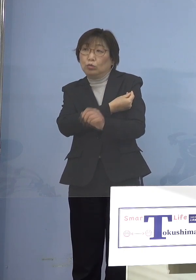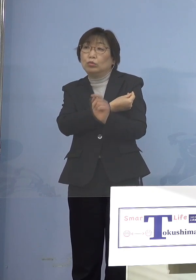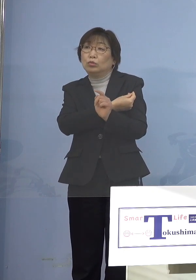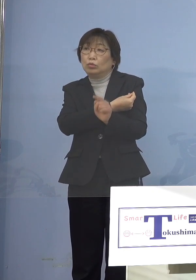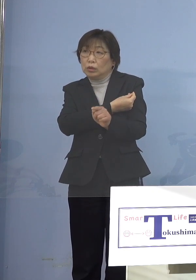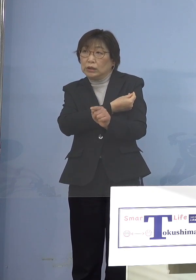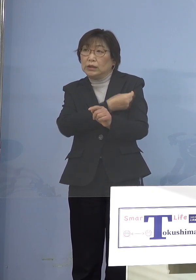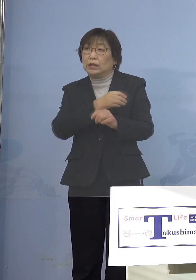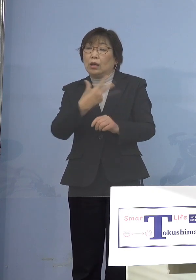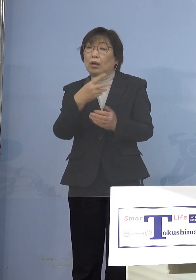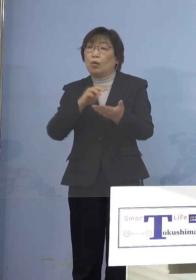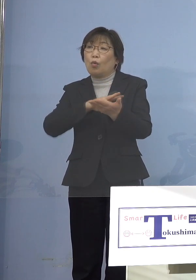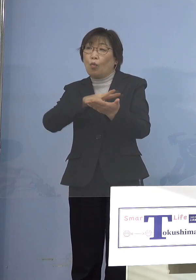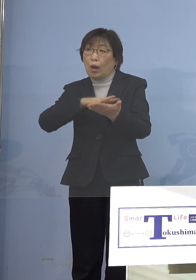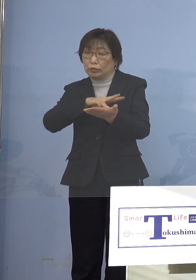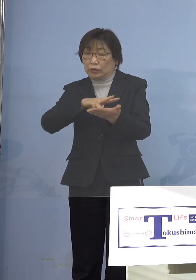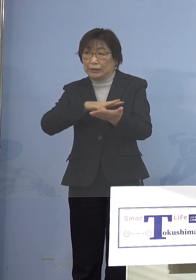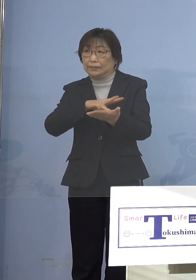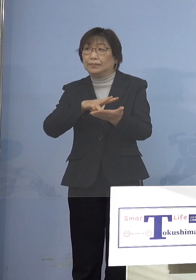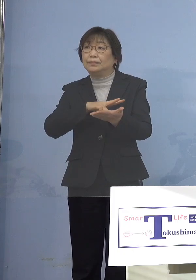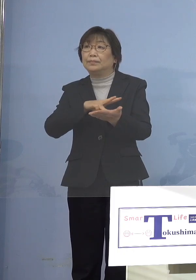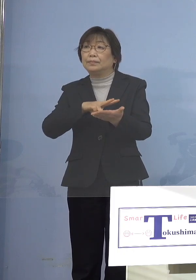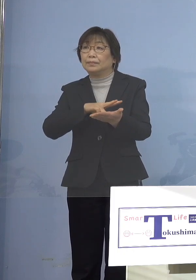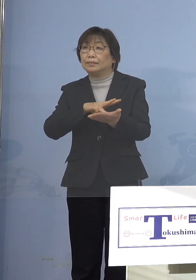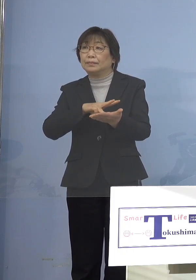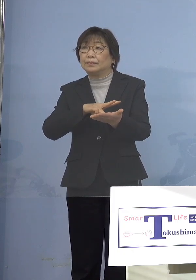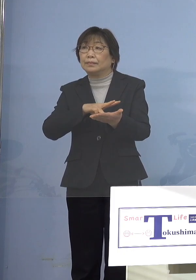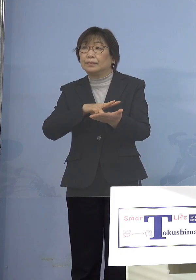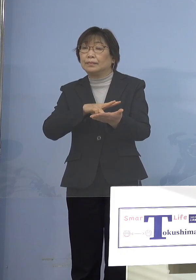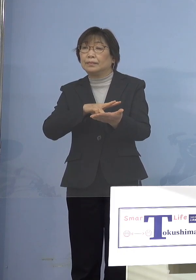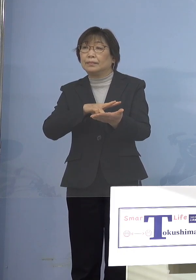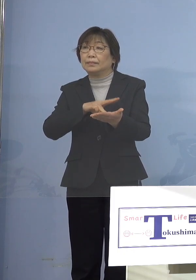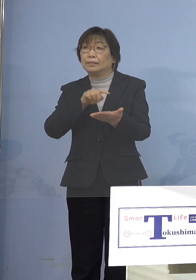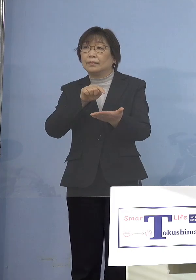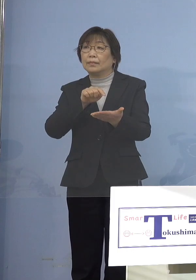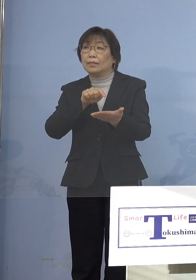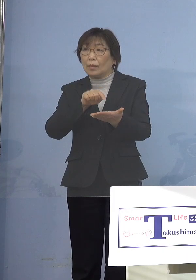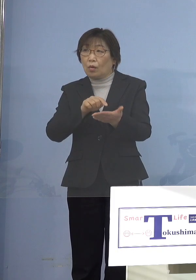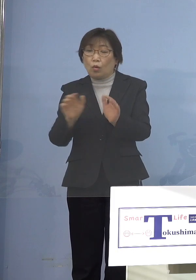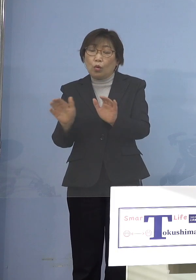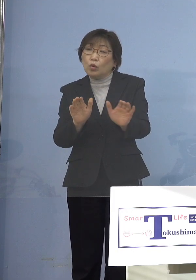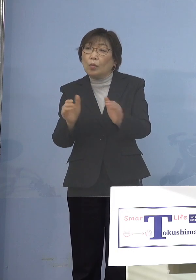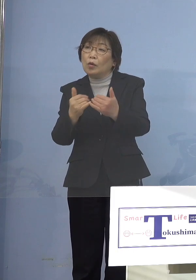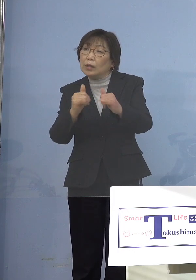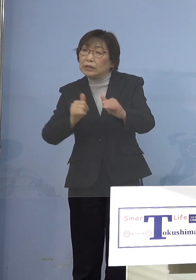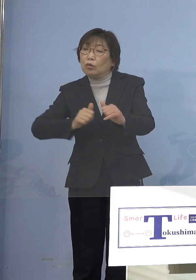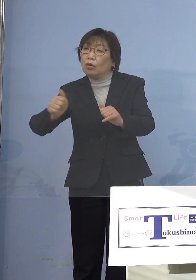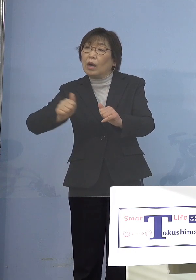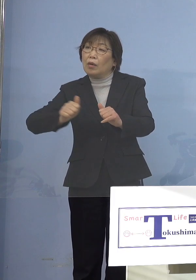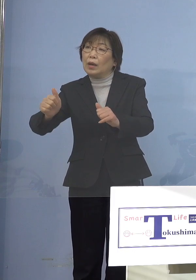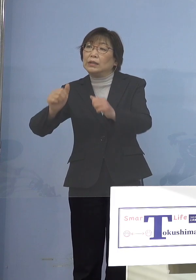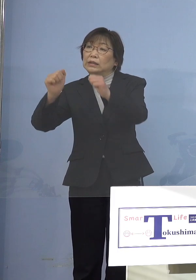ワクチンの集団接種の方に 子どもたちを通わせている人たちを